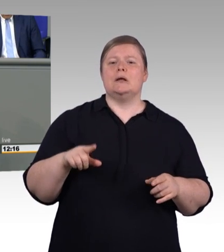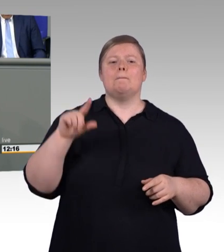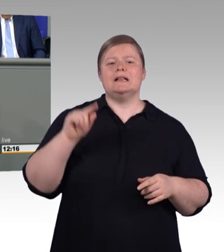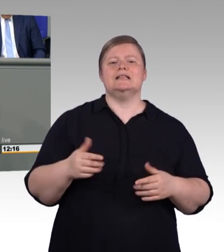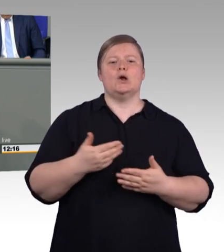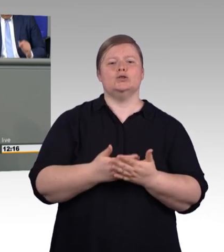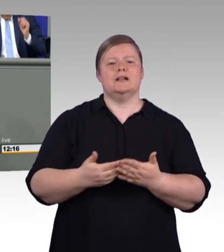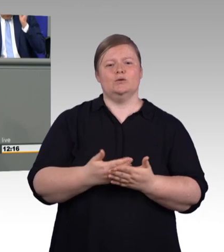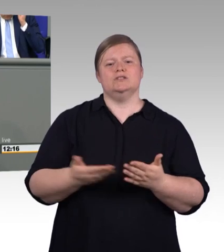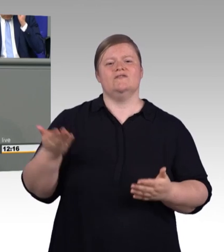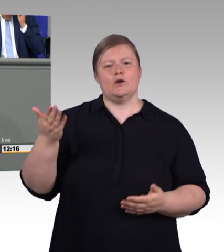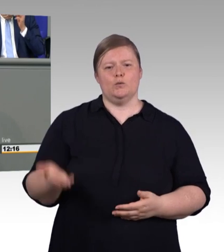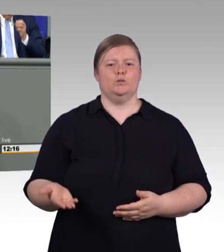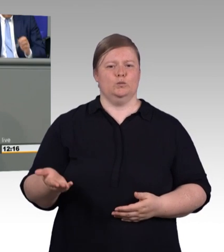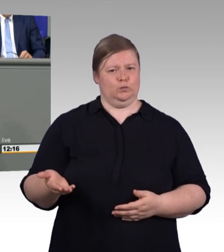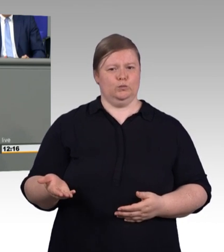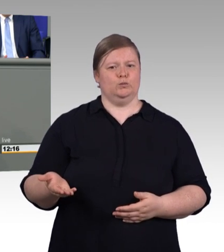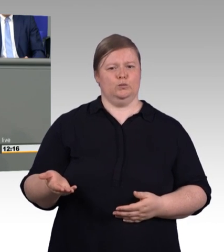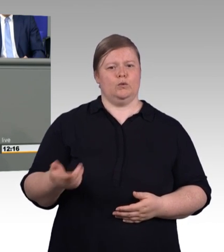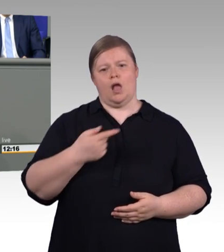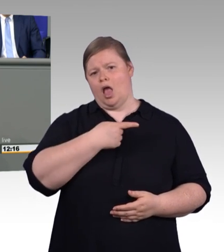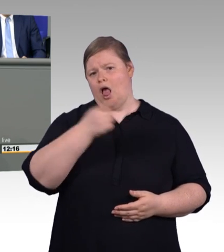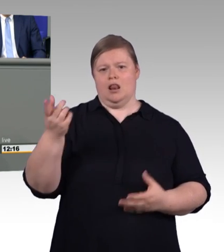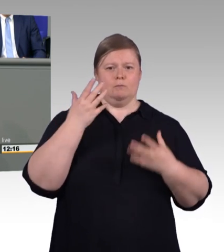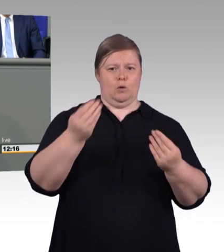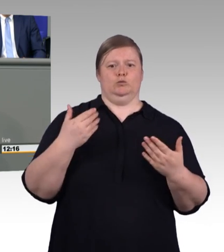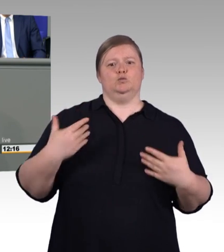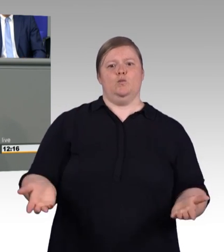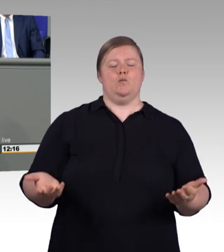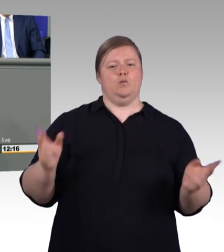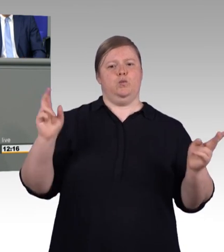in den Betrieben gezahlt, die keiner Tarifbindung unterliegen. Und deswegen ist unser Ziel möglichst